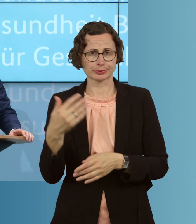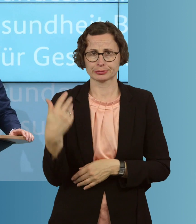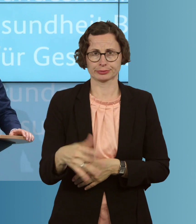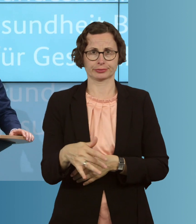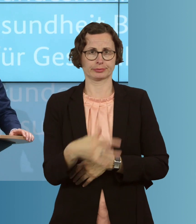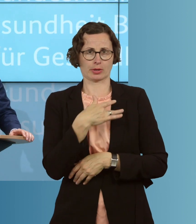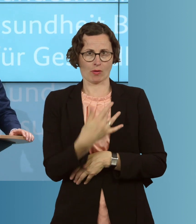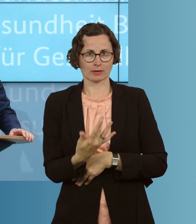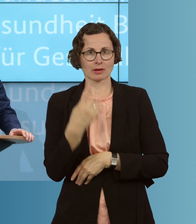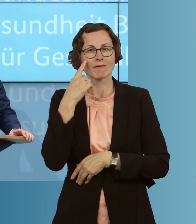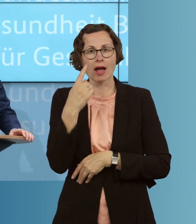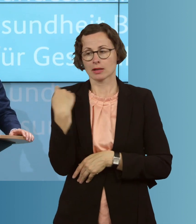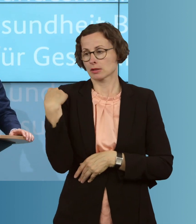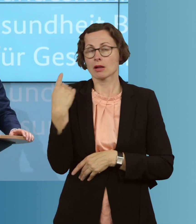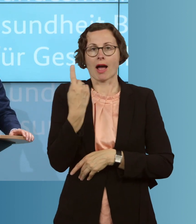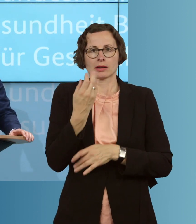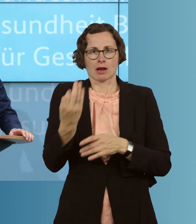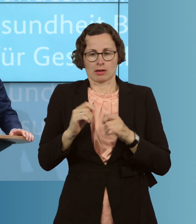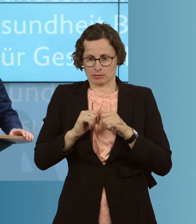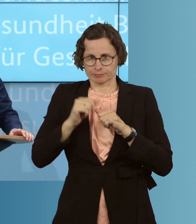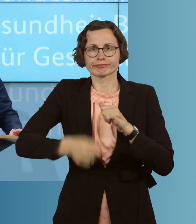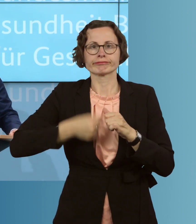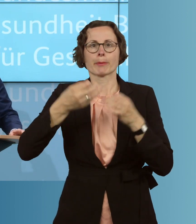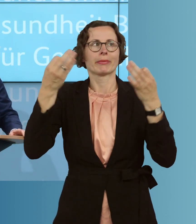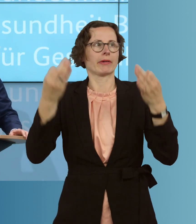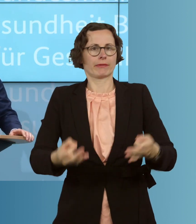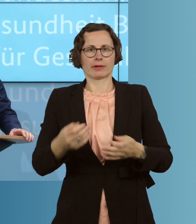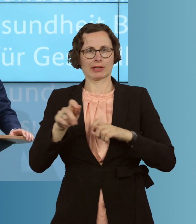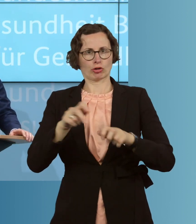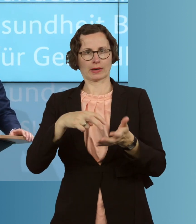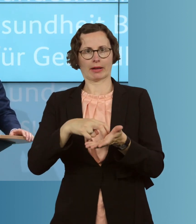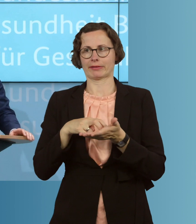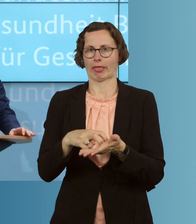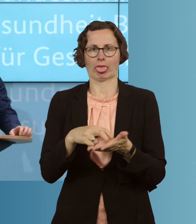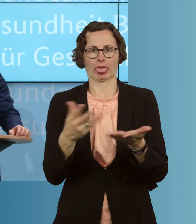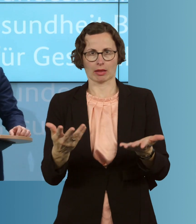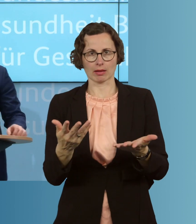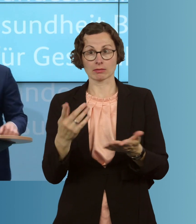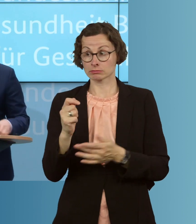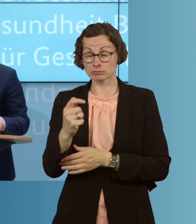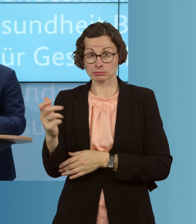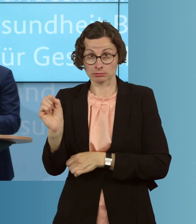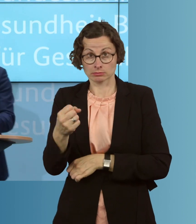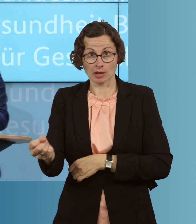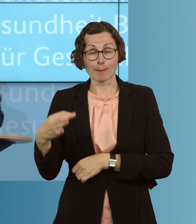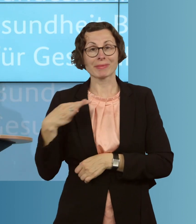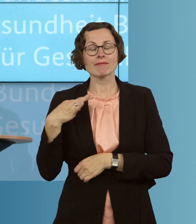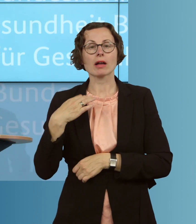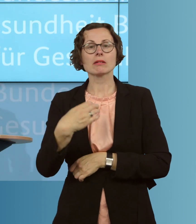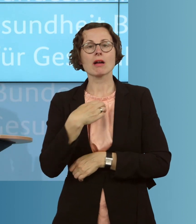Tag auf den anderen vor die wirtschaftliche Existenzfrage gestellt. Viele können sich daher nicht einmal mehr ihre private Krankenversicherung leisten